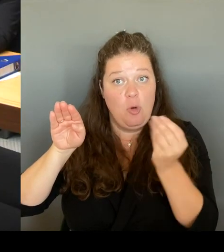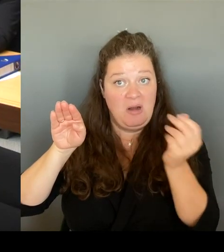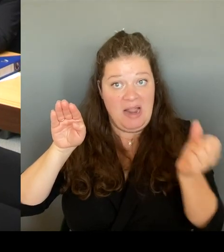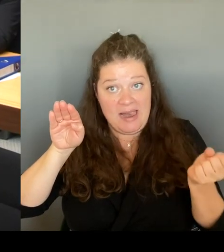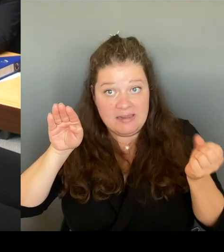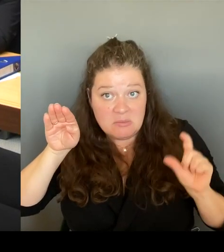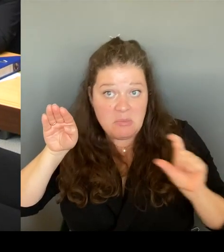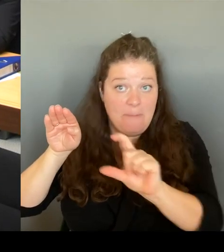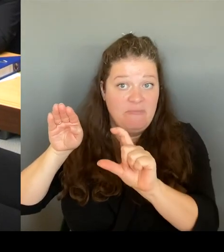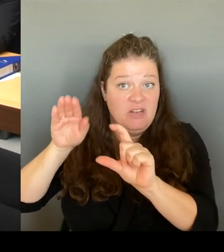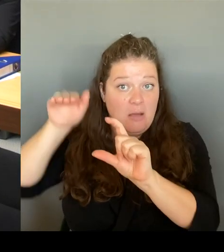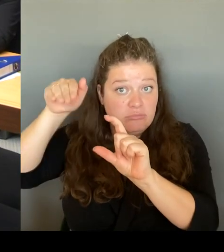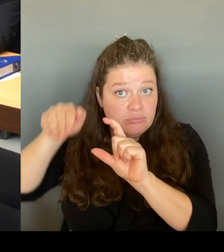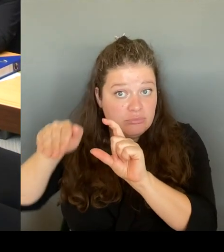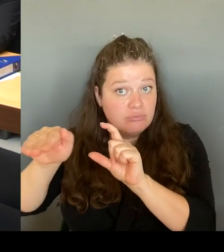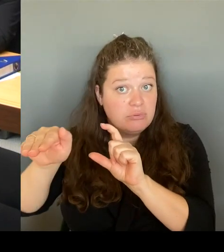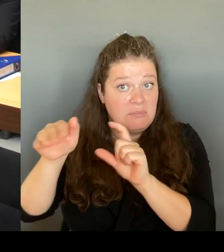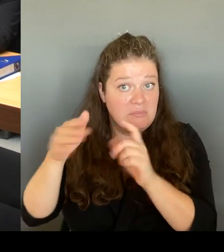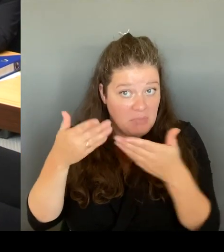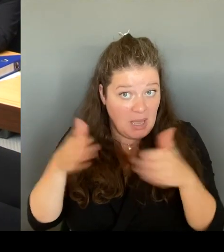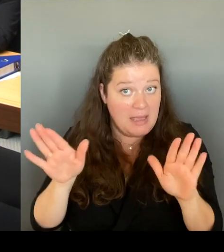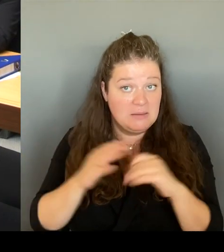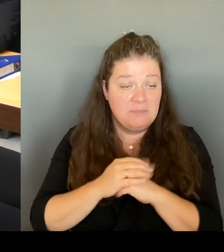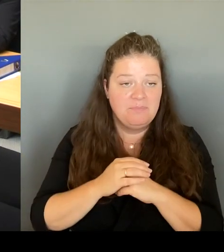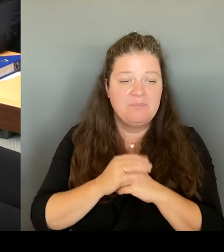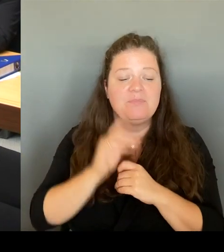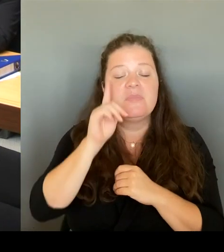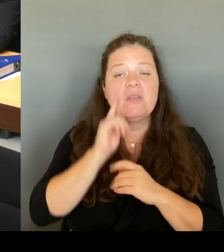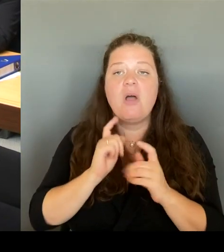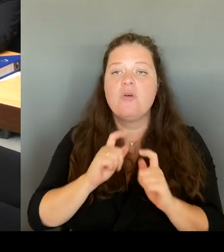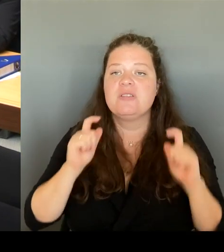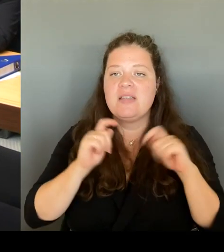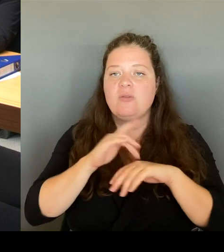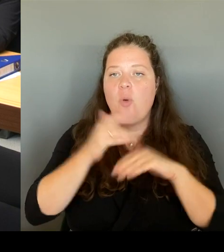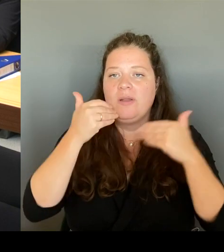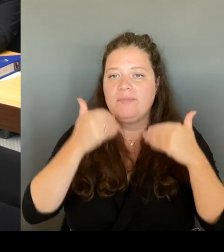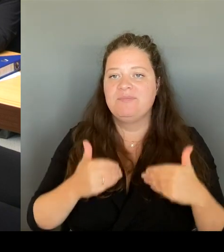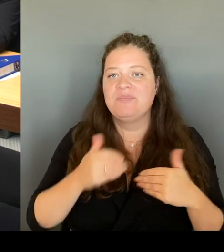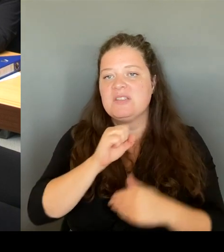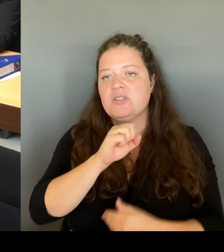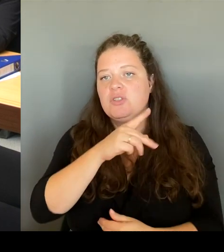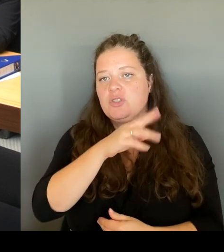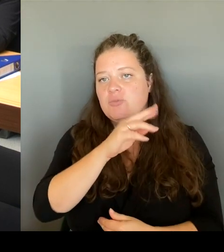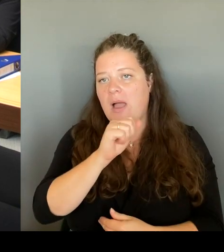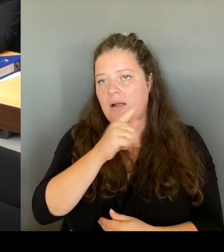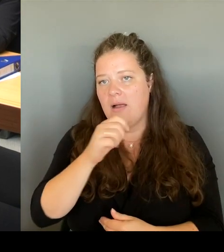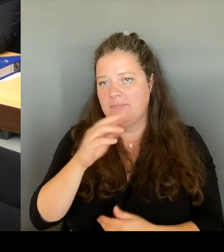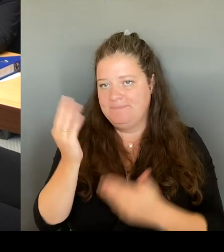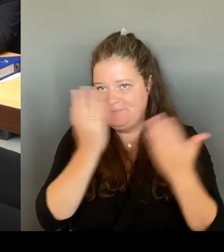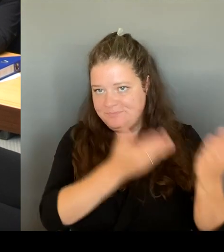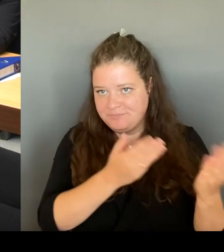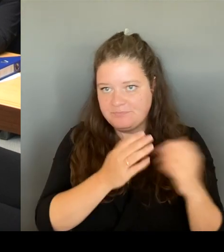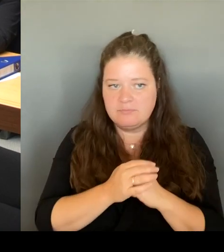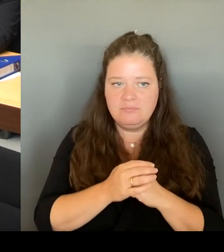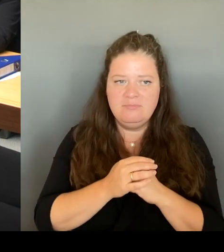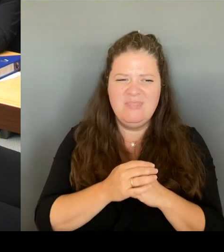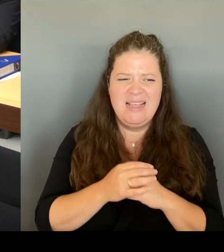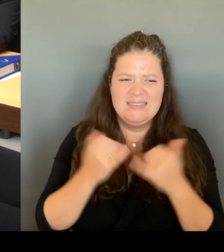Also, wir haben ja. Sie haben jetzt ein bisschen was vermengt. Wenn Ich das mal, verehrte Frau Kapek, entschuldigung, wenn ich das